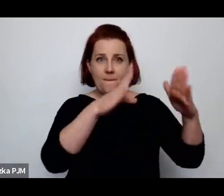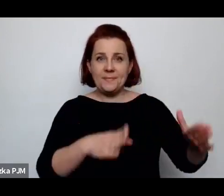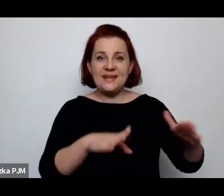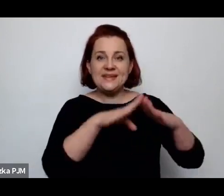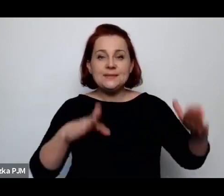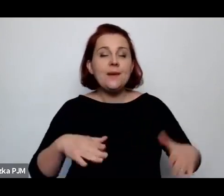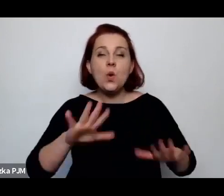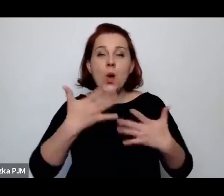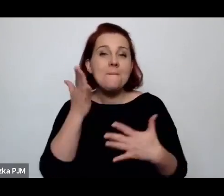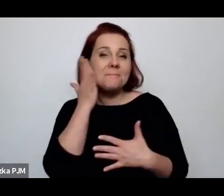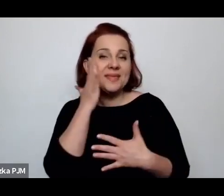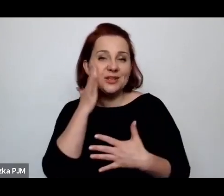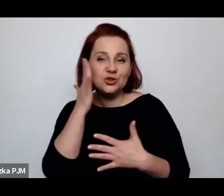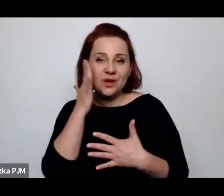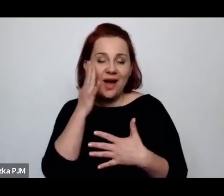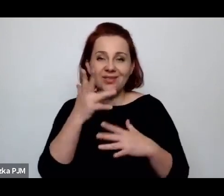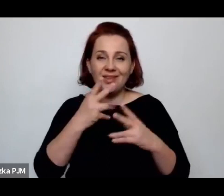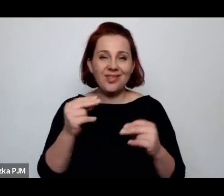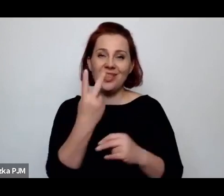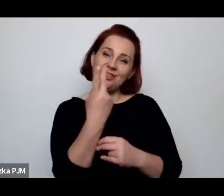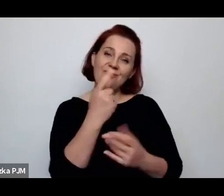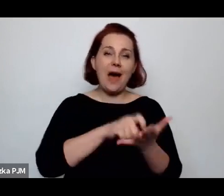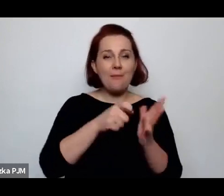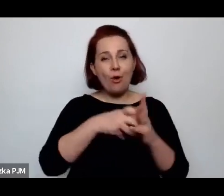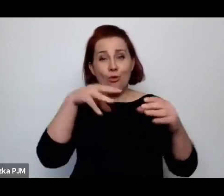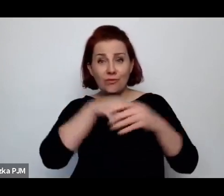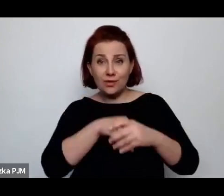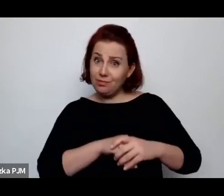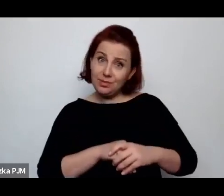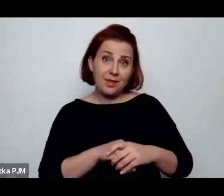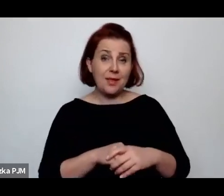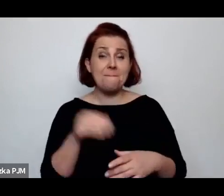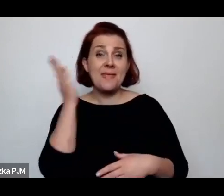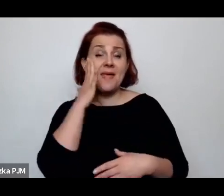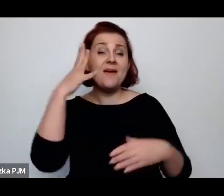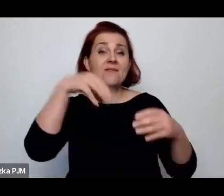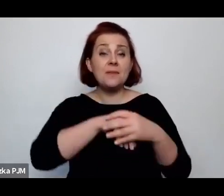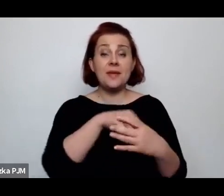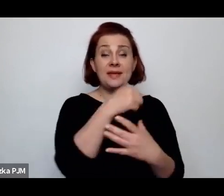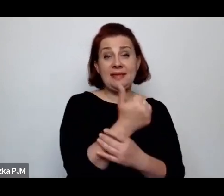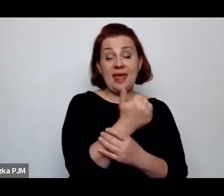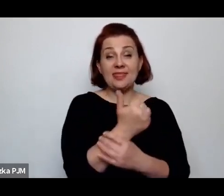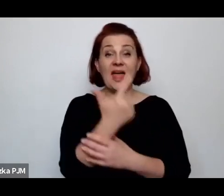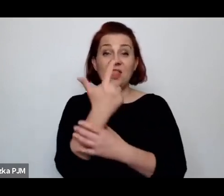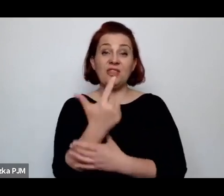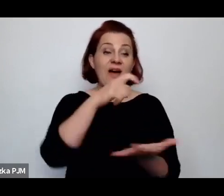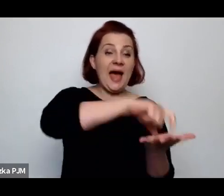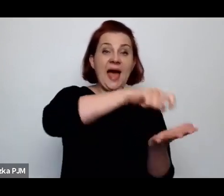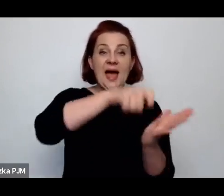nie o dwu-, pięciopokojowych, ale o mieszkaniach jedno-, dwuizbowych albo tam pięcioizbowych.